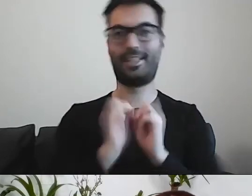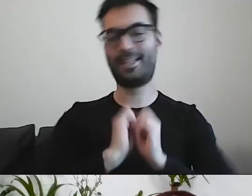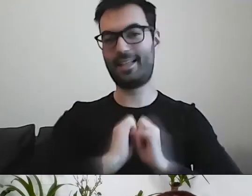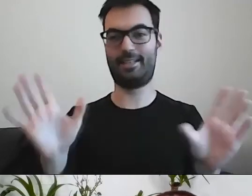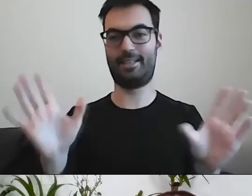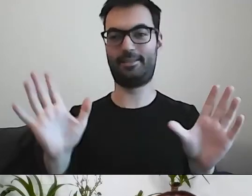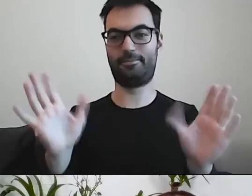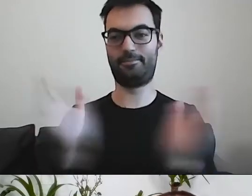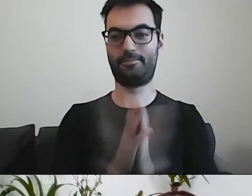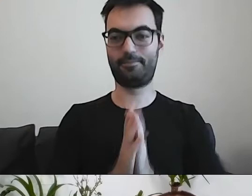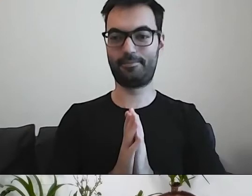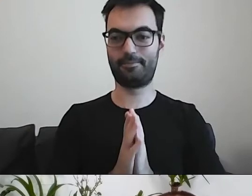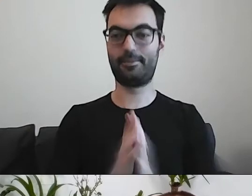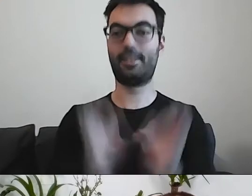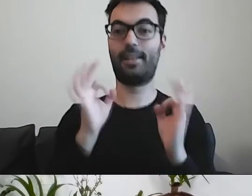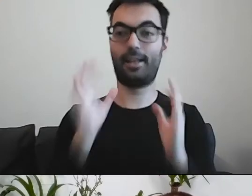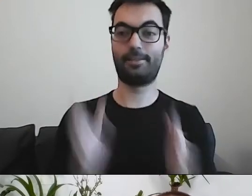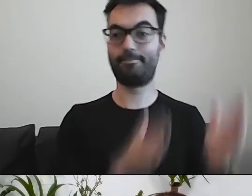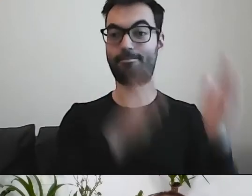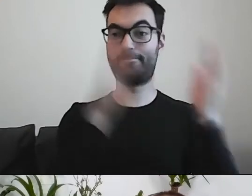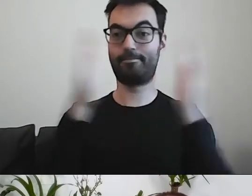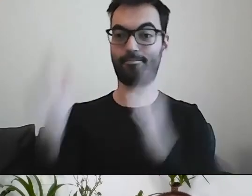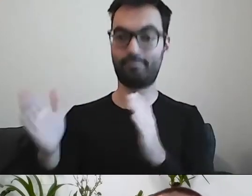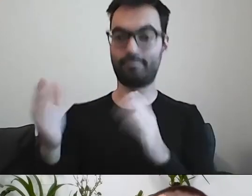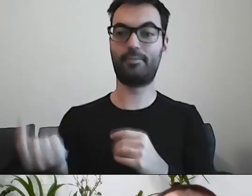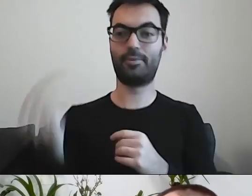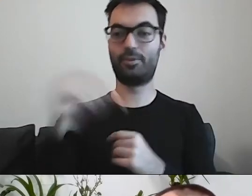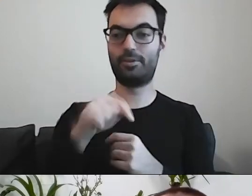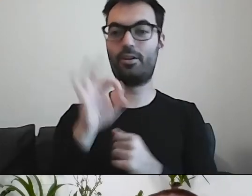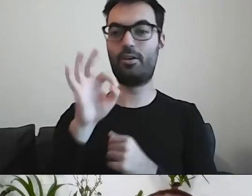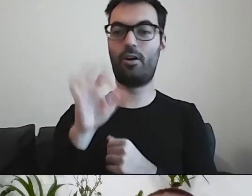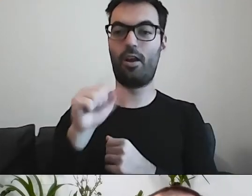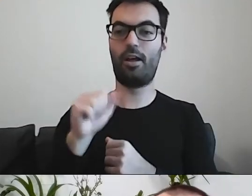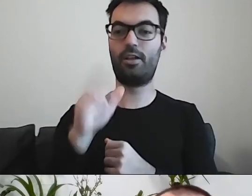Teraz pojawi się z nami Ola Sztajerwald.